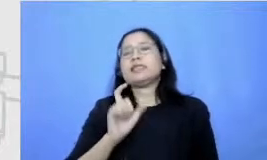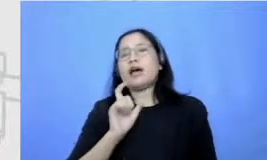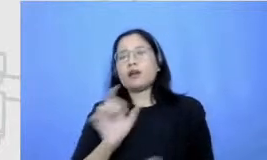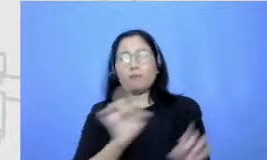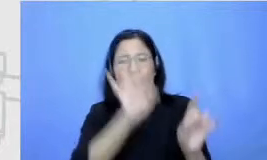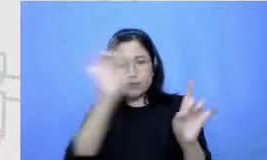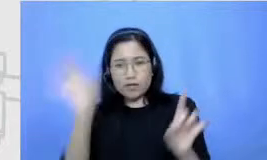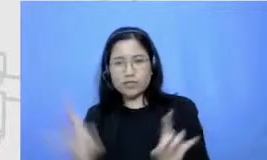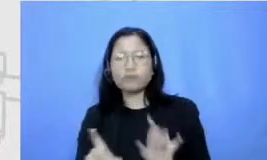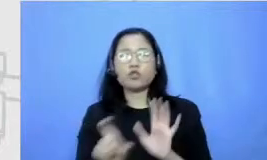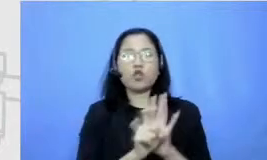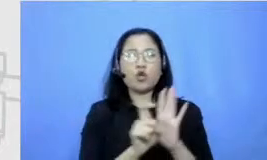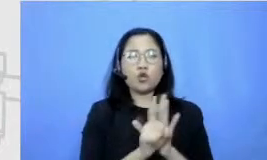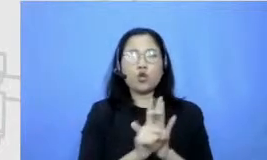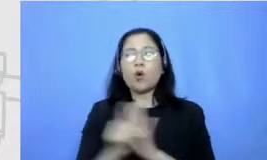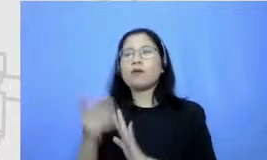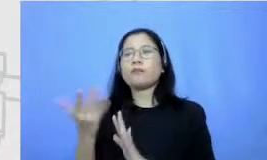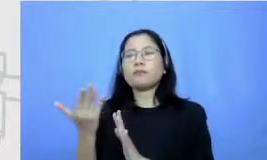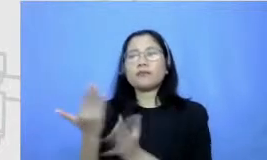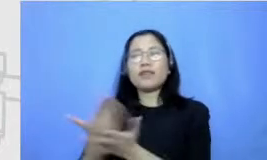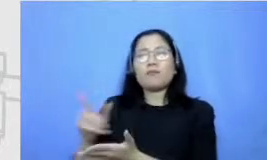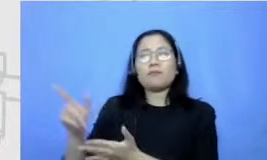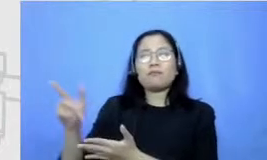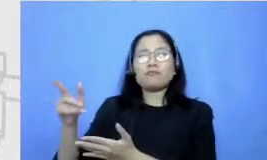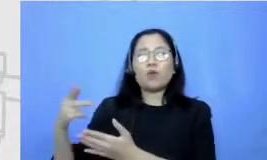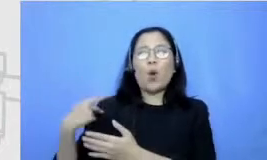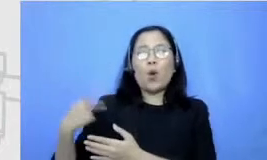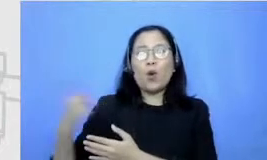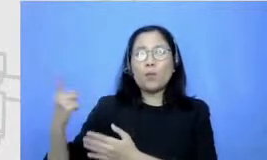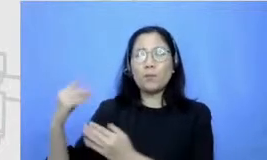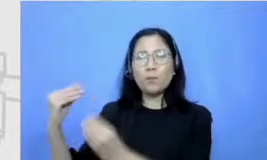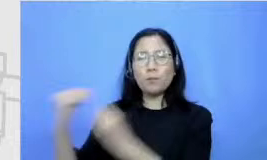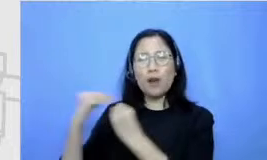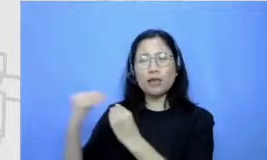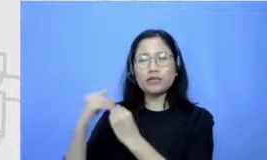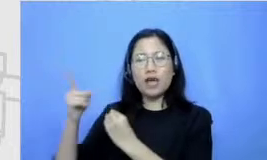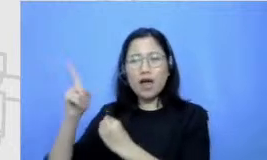bisa minta belajar sama orang yang sudah lebih ahli atau belajar dari pir setiap sekarang tuh